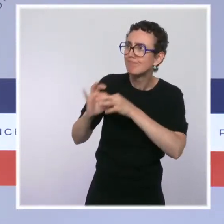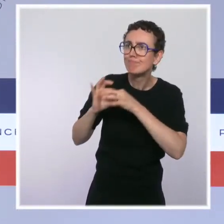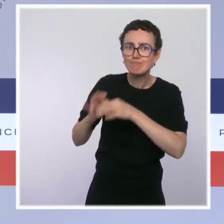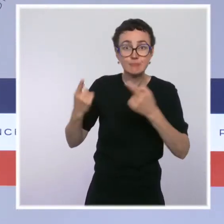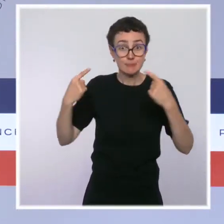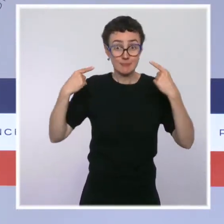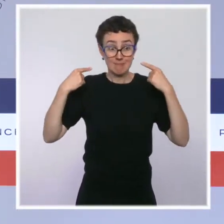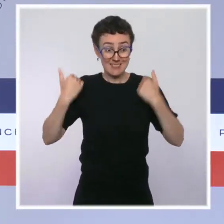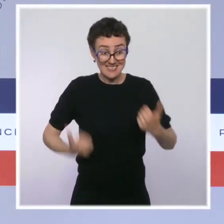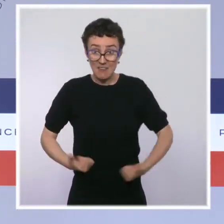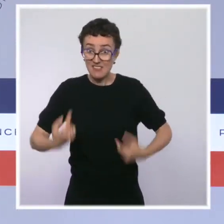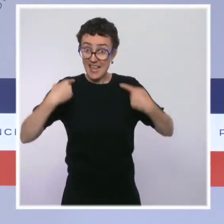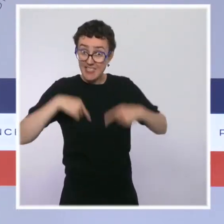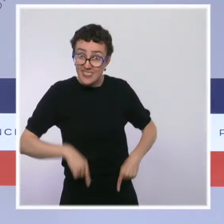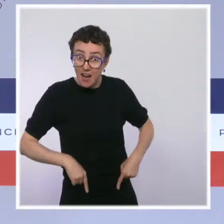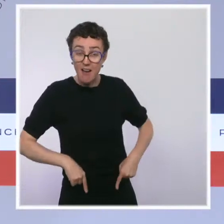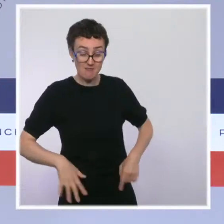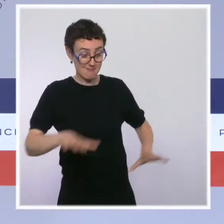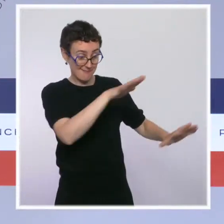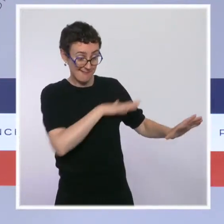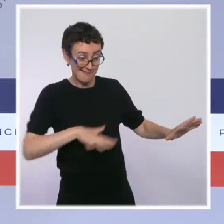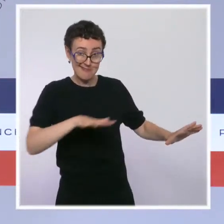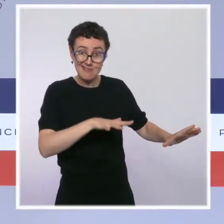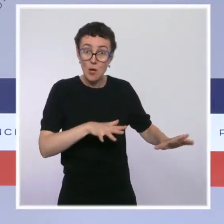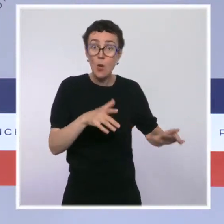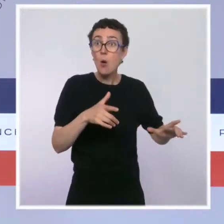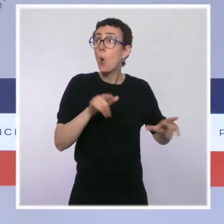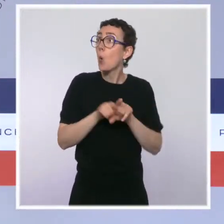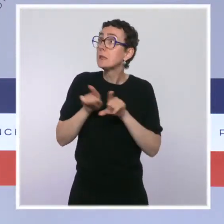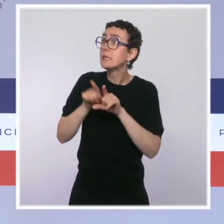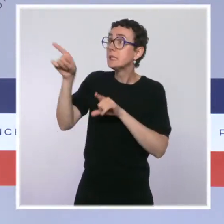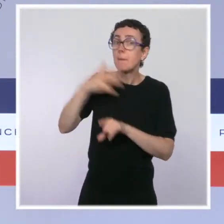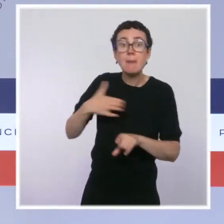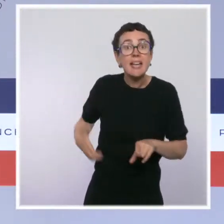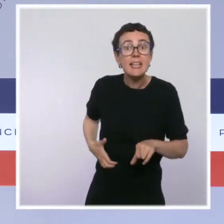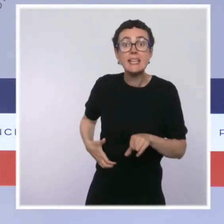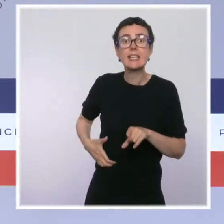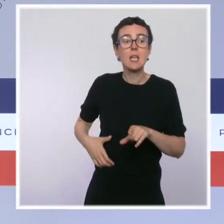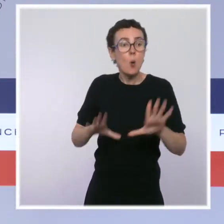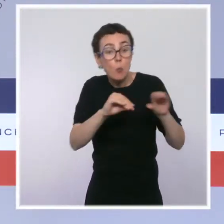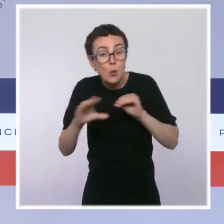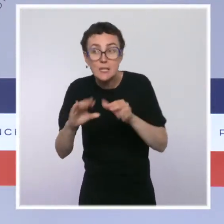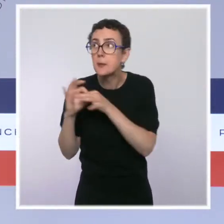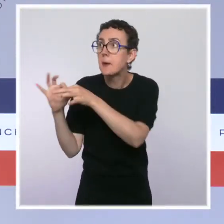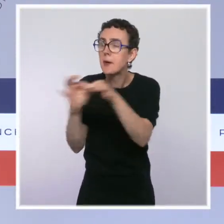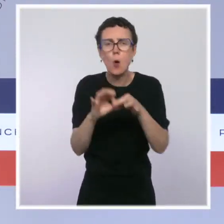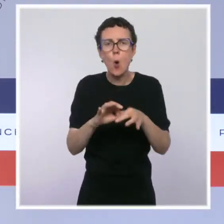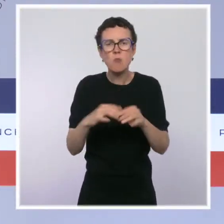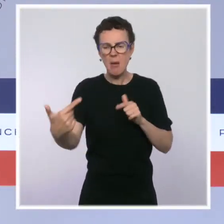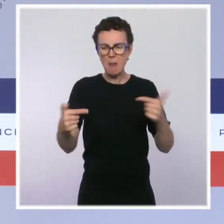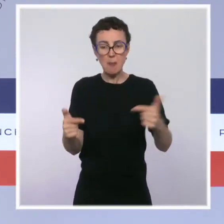avec les collectivités locales, avec les riverains. Ce n'est pas dans la brutalité. Sur le deuxième sujet que vous avez évoqué,